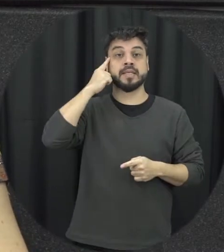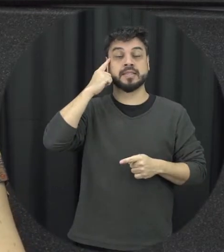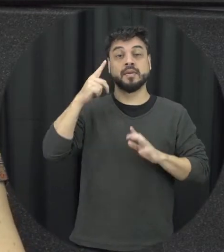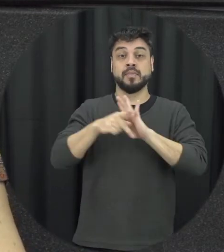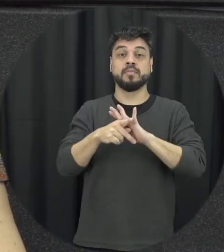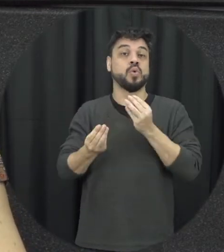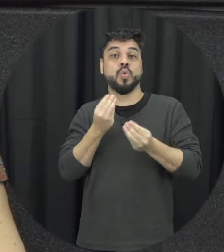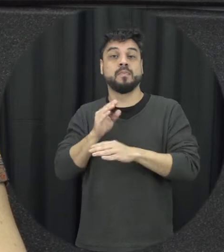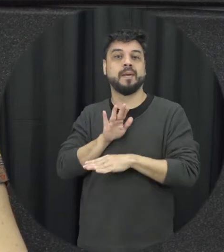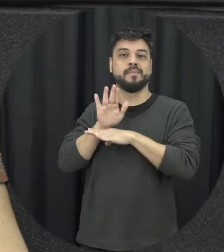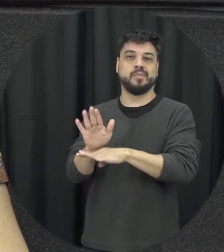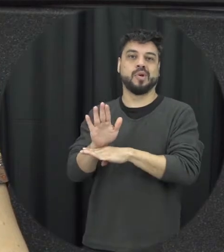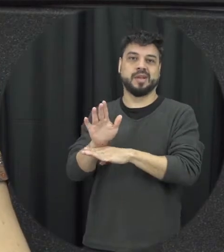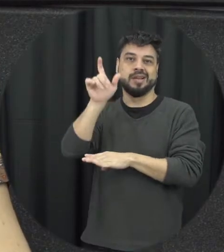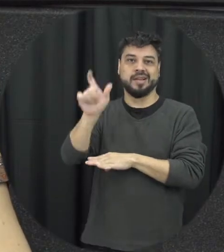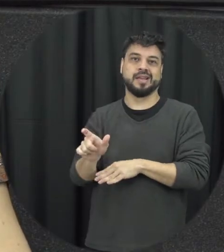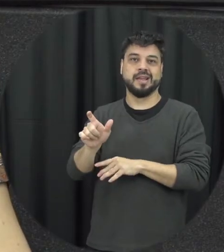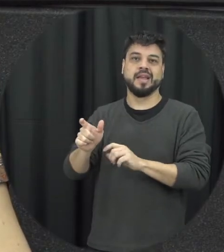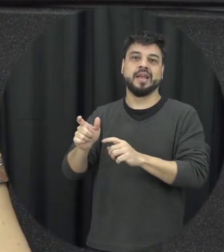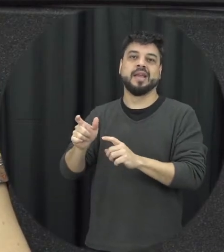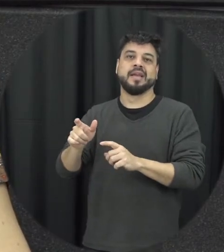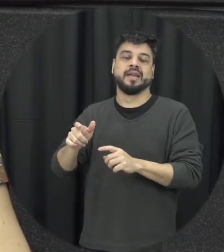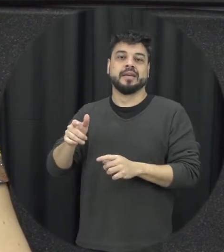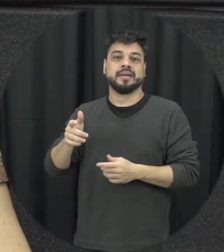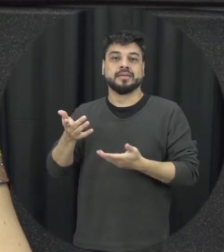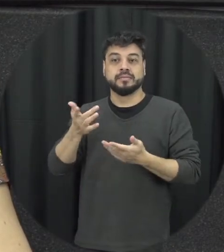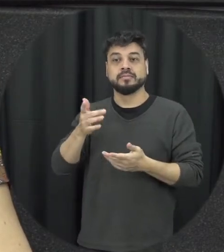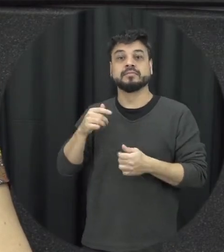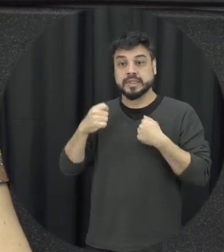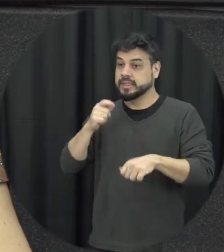assistência, á vítima e assistência precisa ser feita de forma muito imediata para que essa mulher